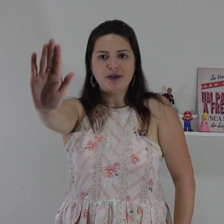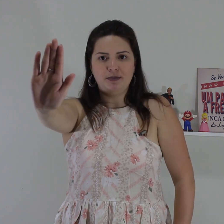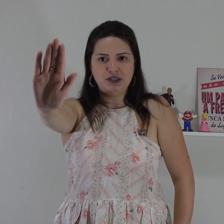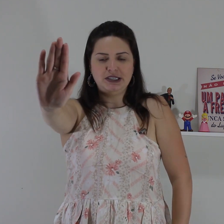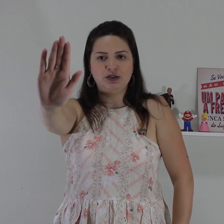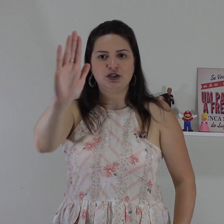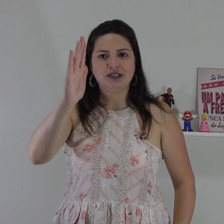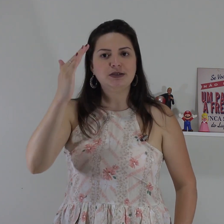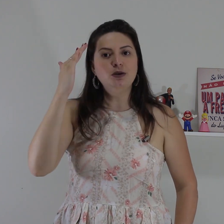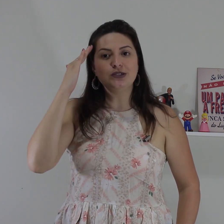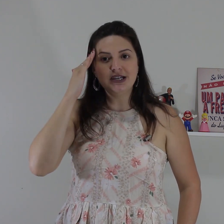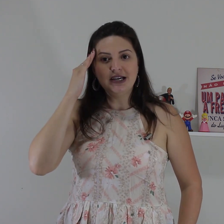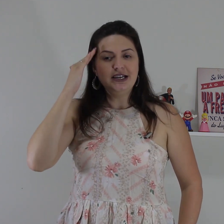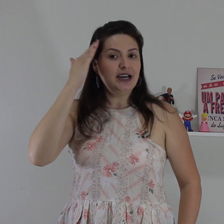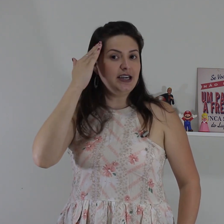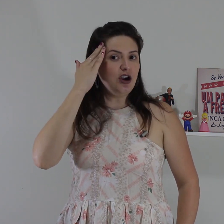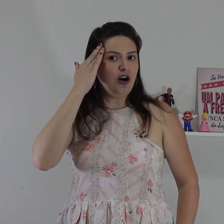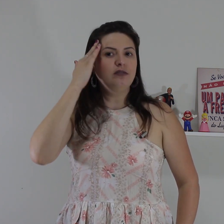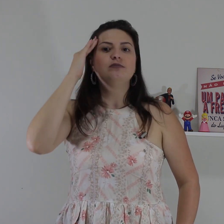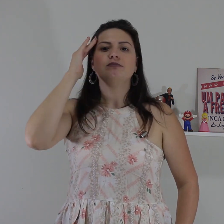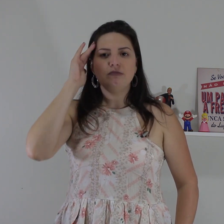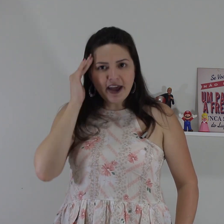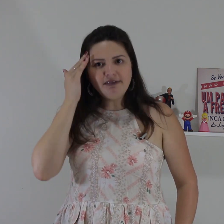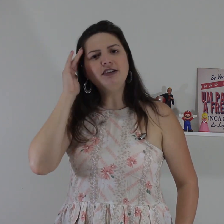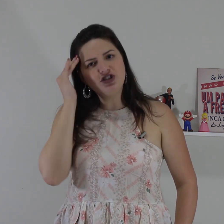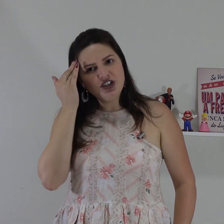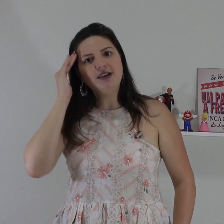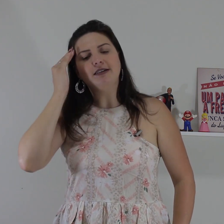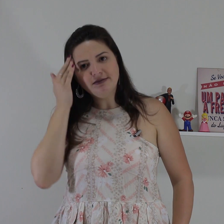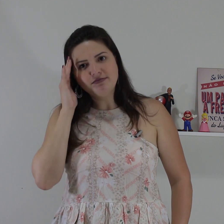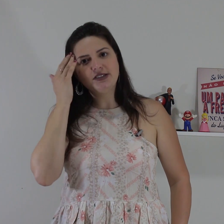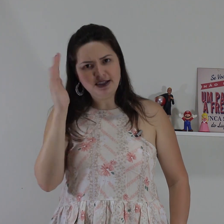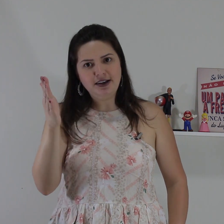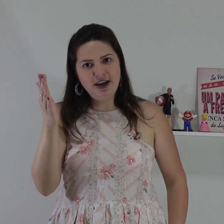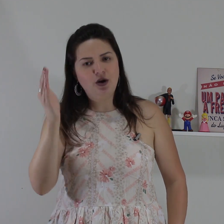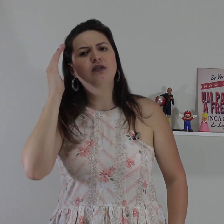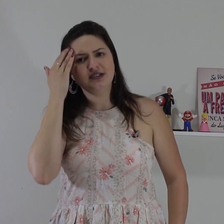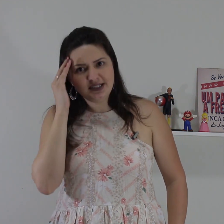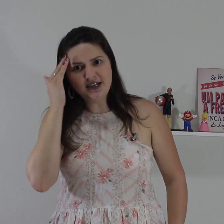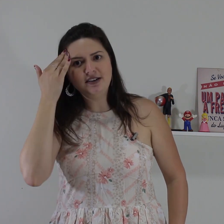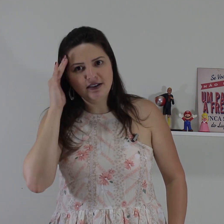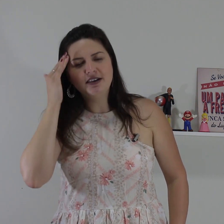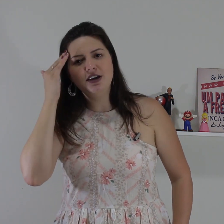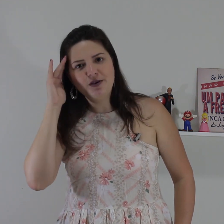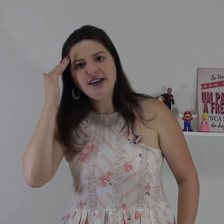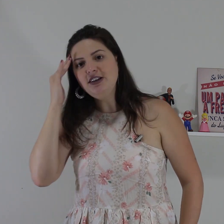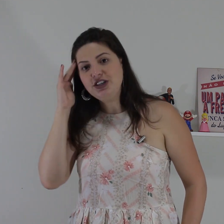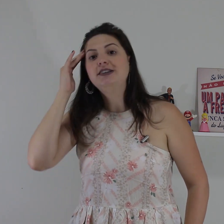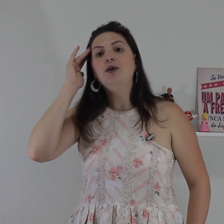daqui a posição das nossas mãos e aqui ó entendi, você entendeu! sim, eu entendi!